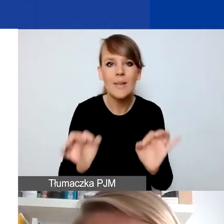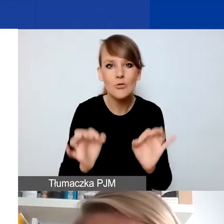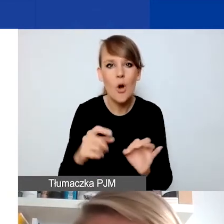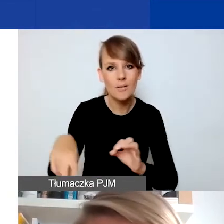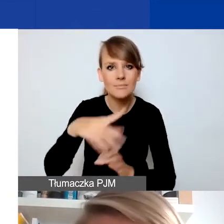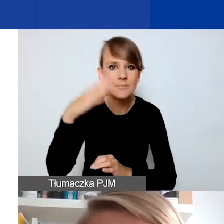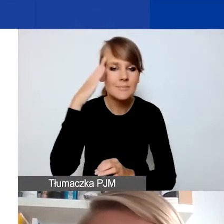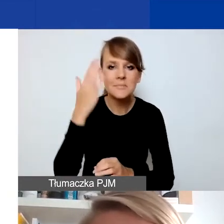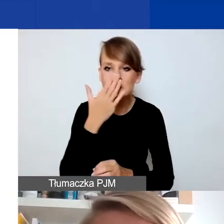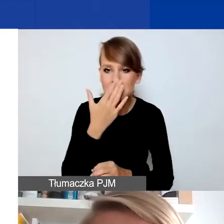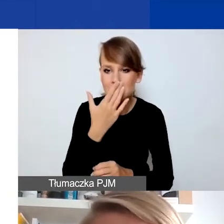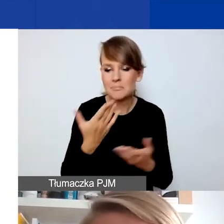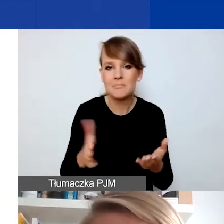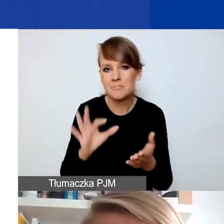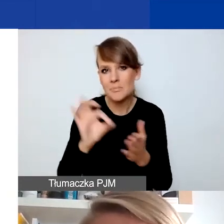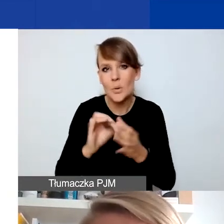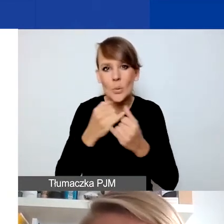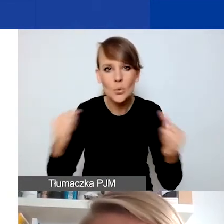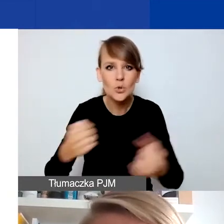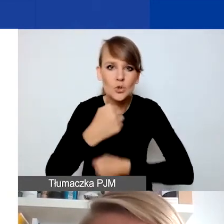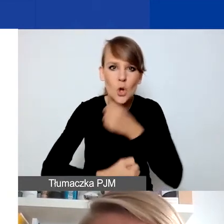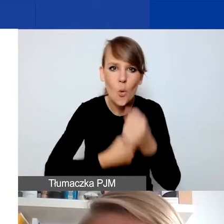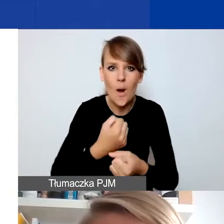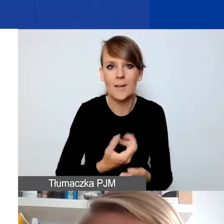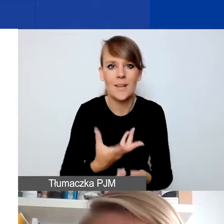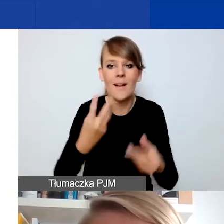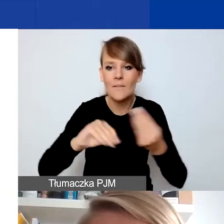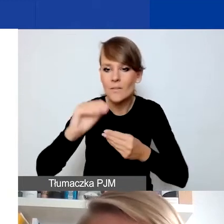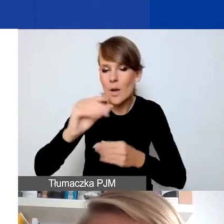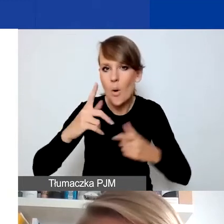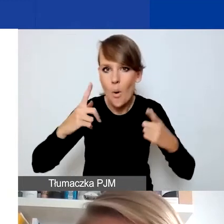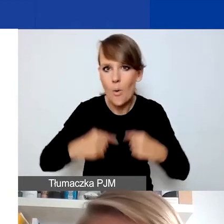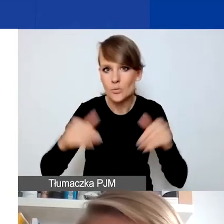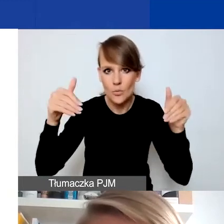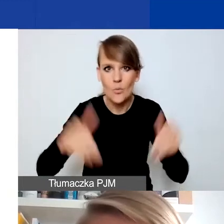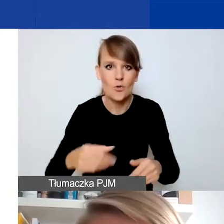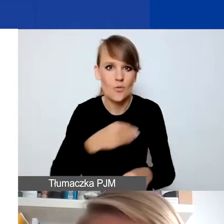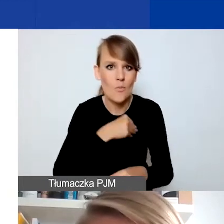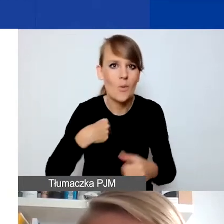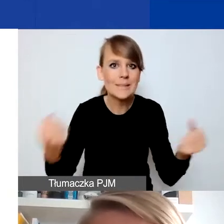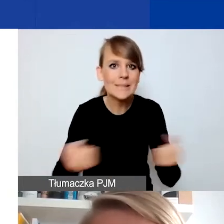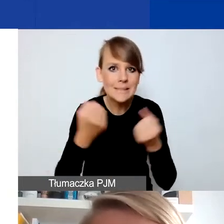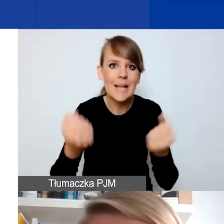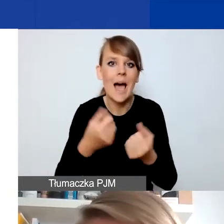Różne działania pewnie związane ze wzrostem liczby osób, które mogą się starać w Polsce o przyznanie statusu uchodźcy,